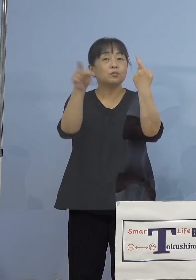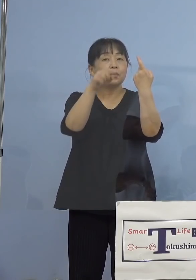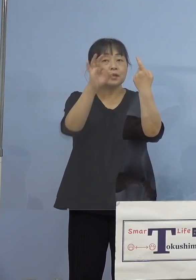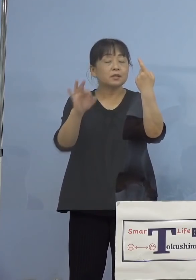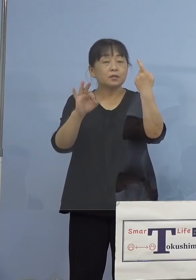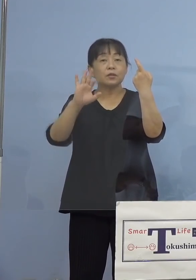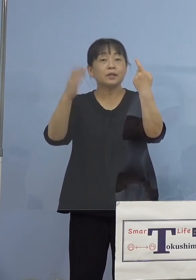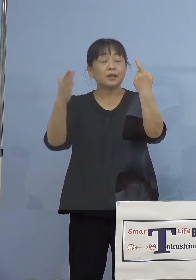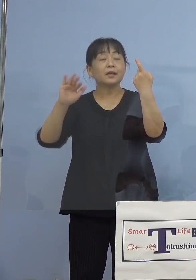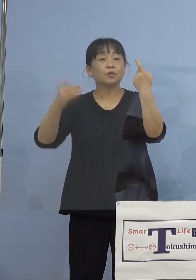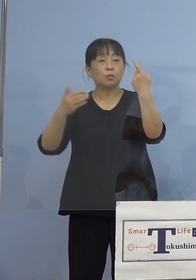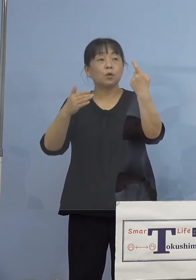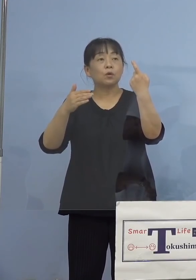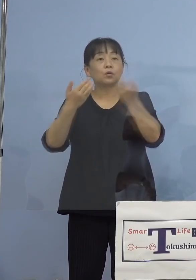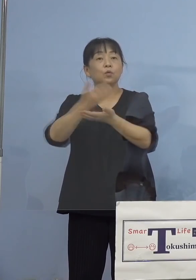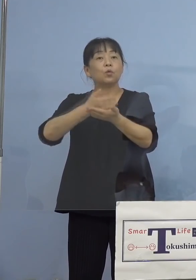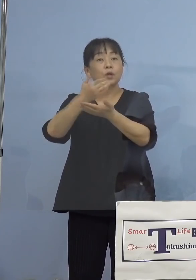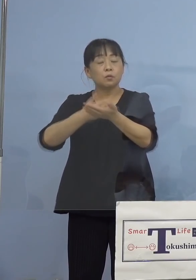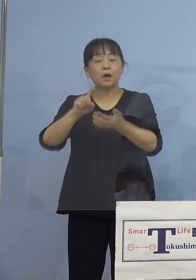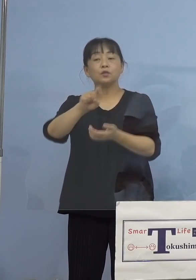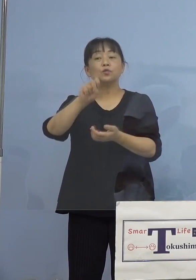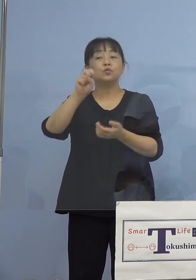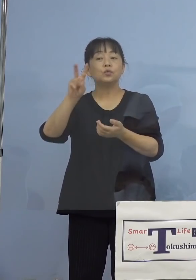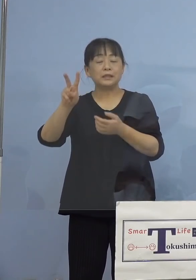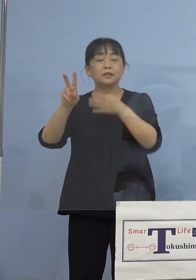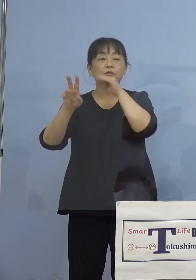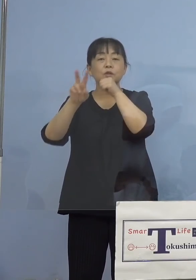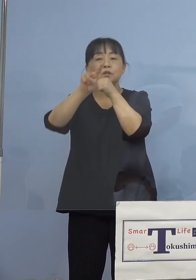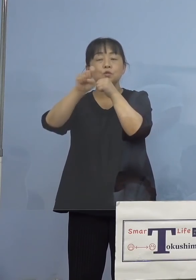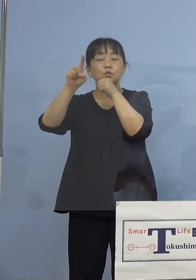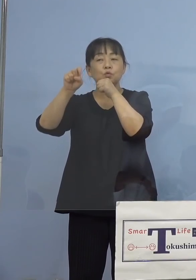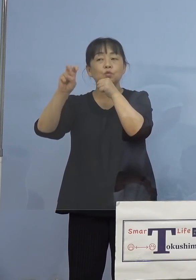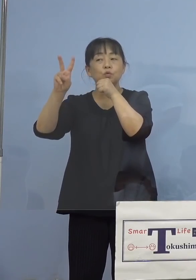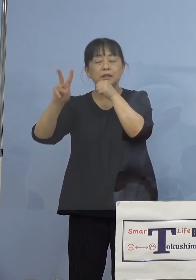（知事） そういうことです、12歳未満